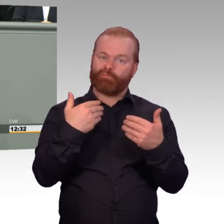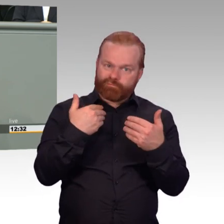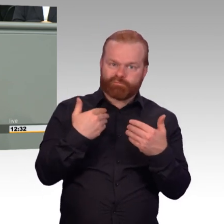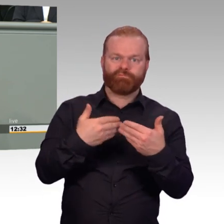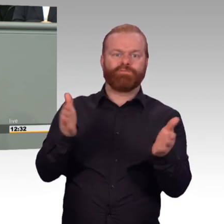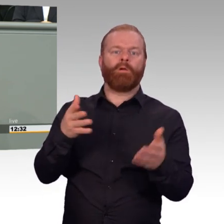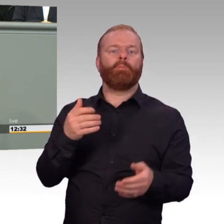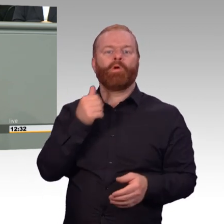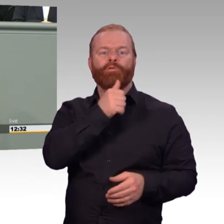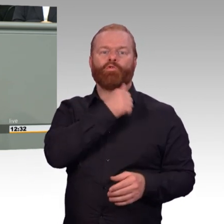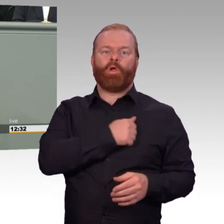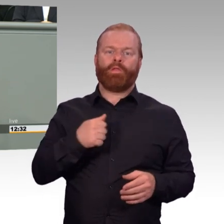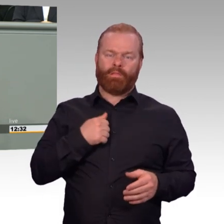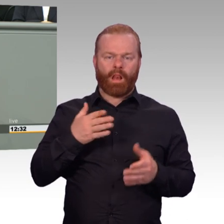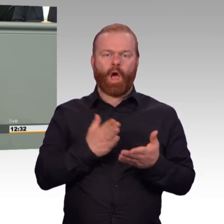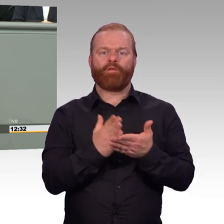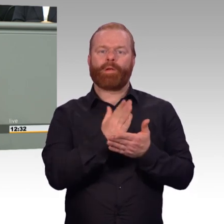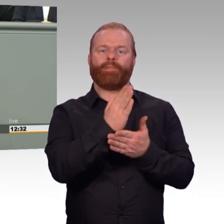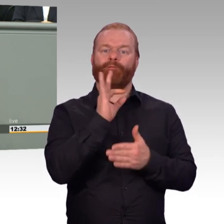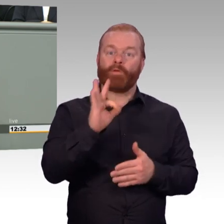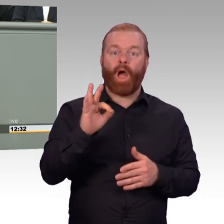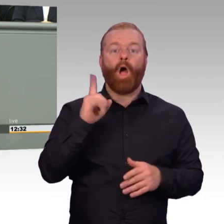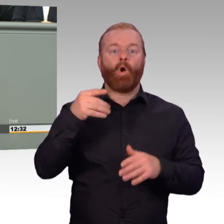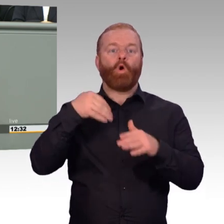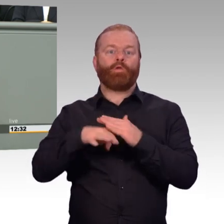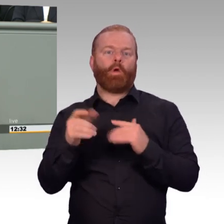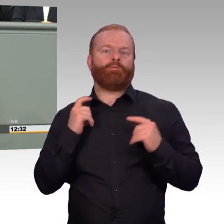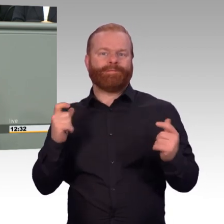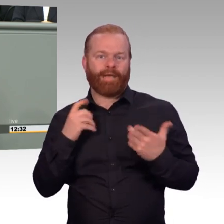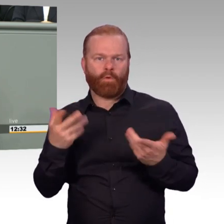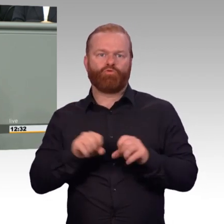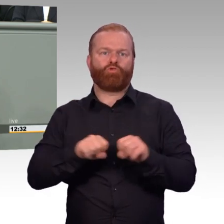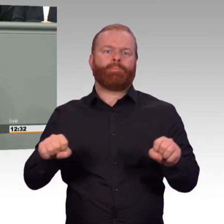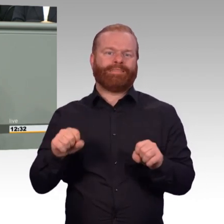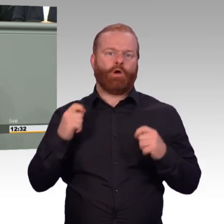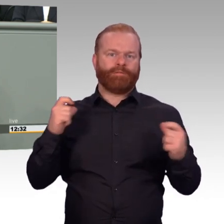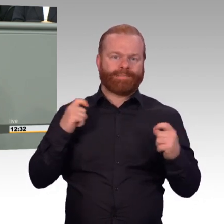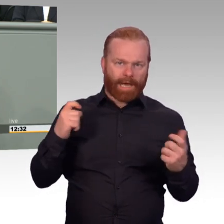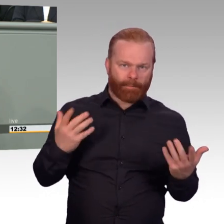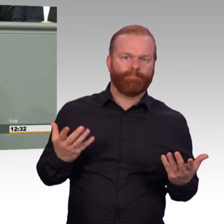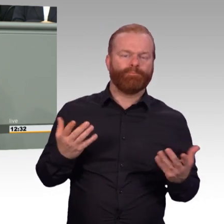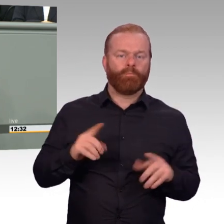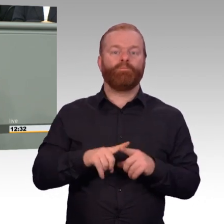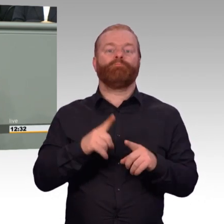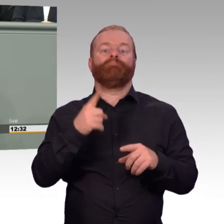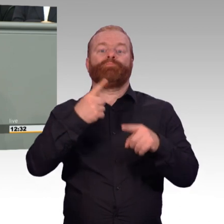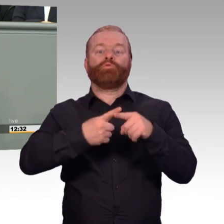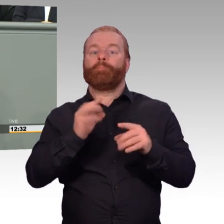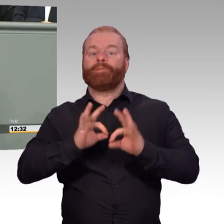den deutschen Streitkräften anzugehören. Mit dem vorliegenden Gesetz wird der durch Trendwende Personal